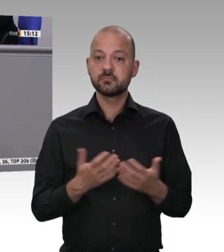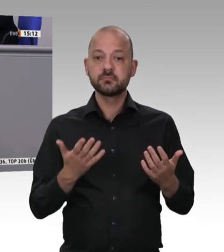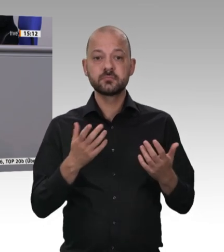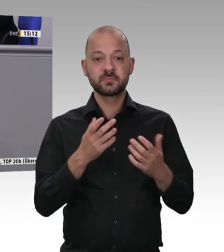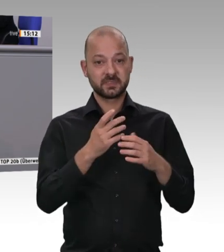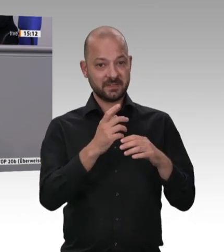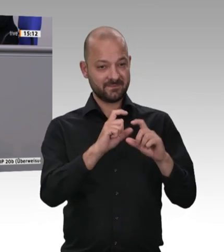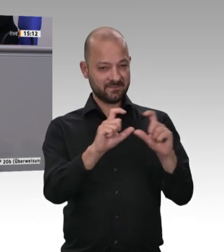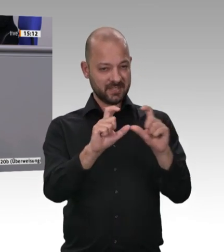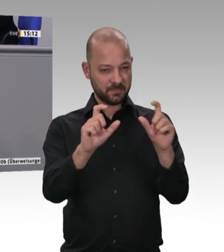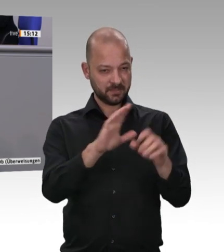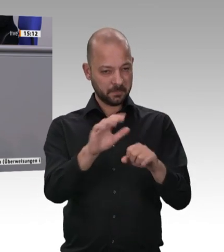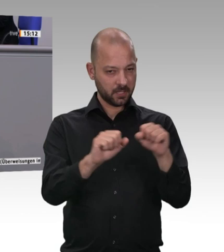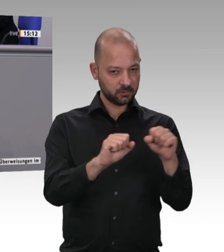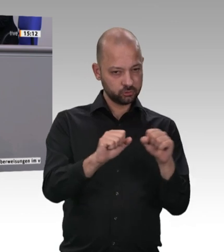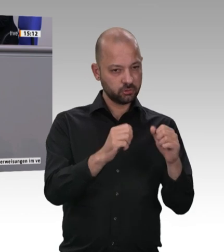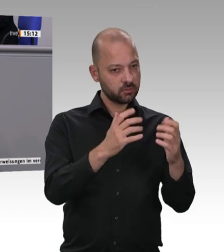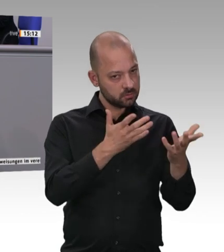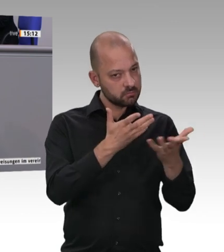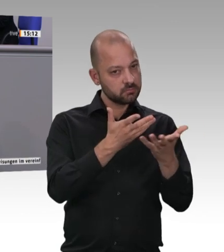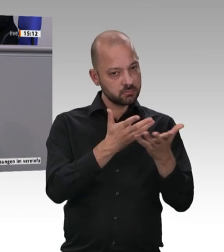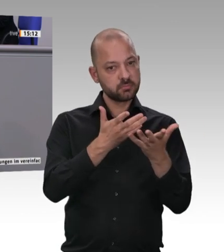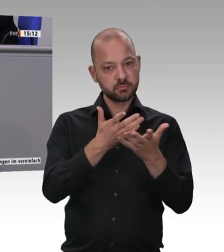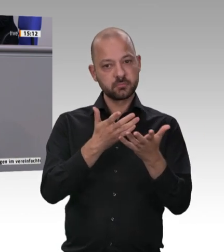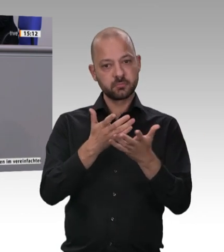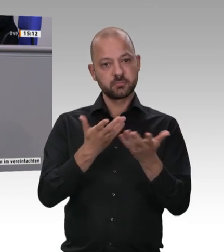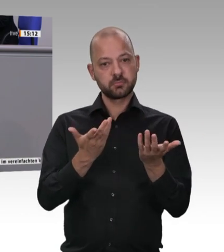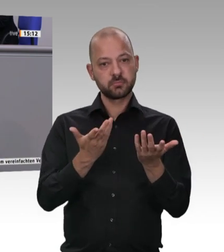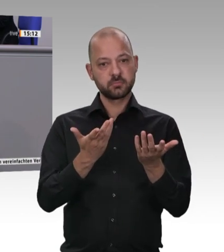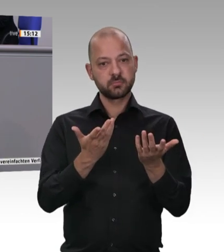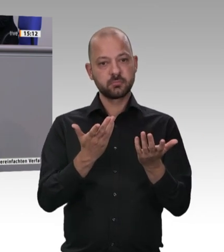ihnen ist so hoch, dass sie überhaupt keine Probleme damit haben, sich gegenseitig vom